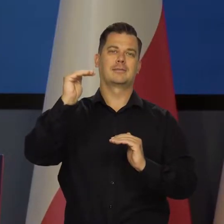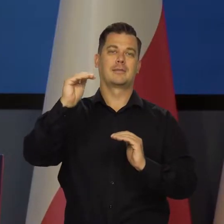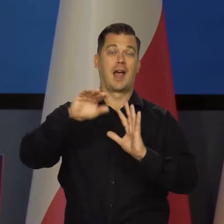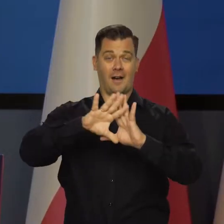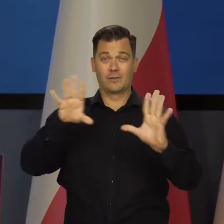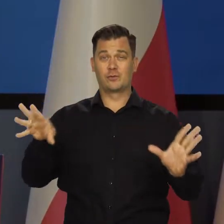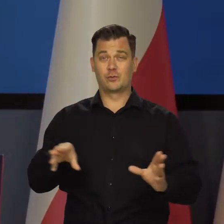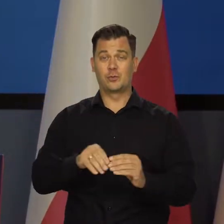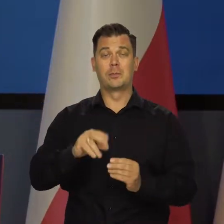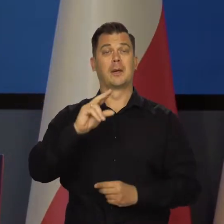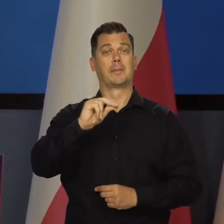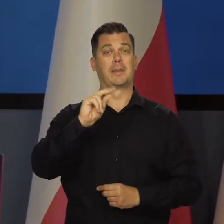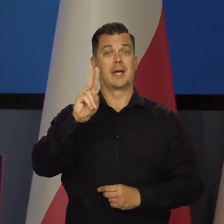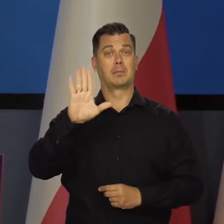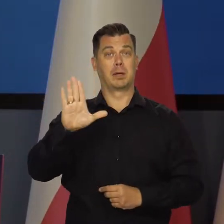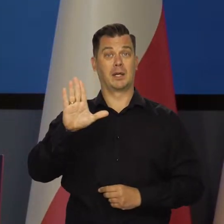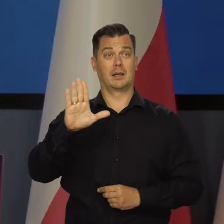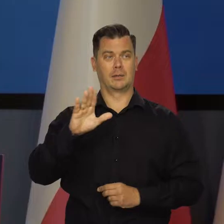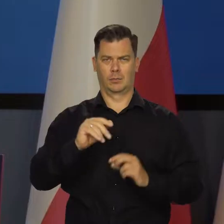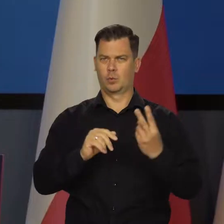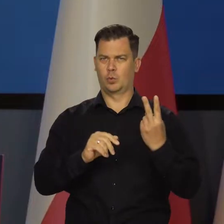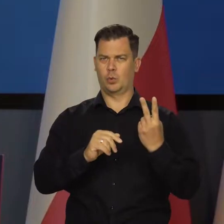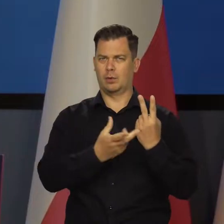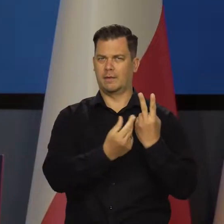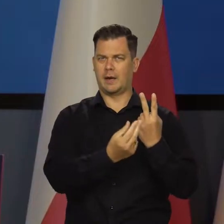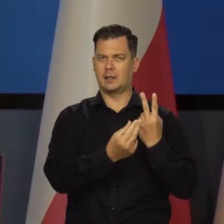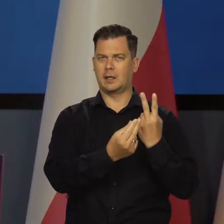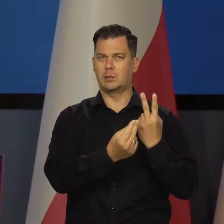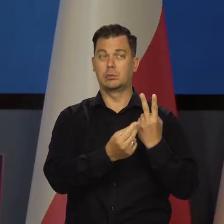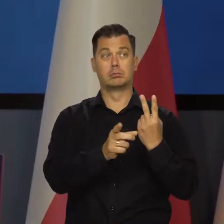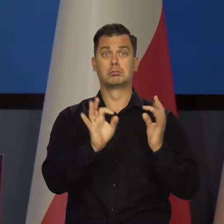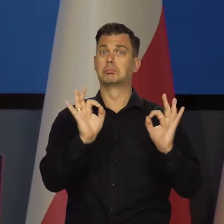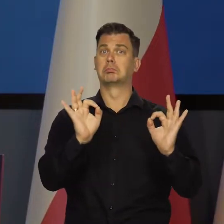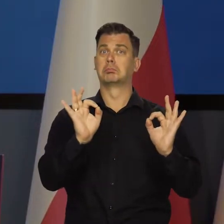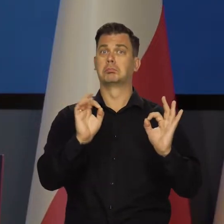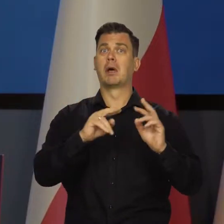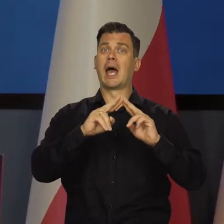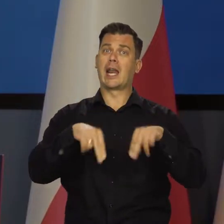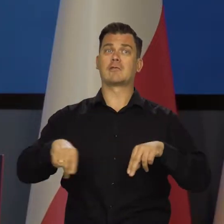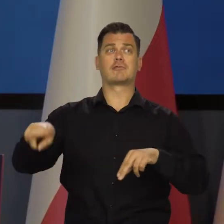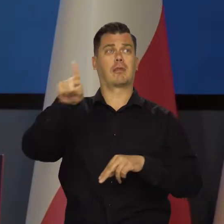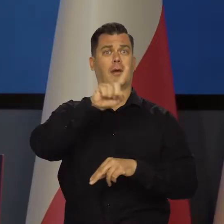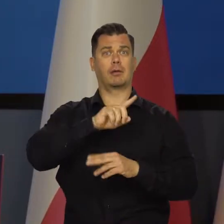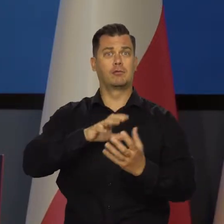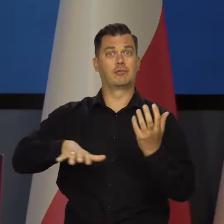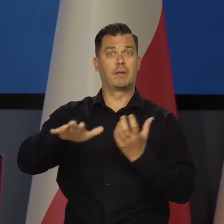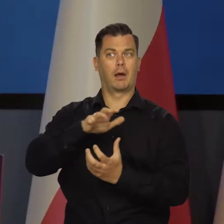W sumie dane o PKB w drugim kwartale były relatywnie korzystne na tle innych krajów świata